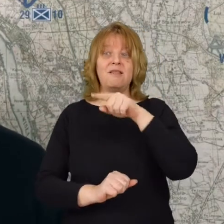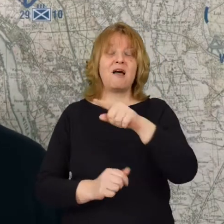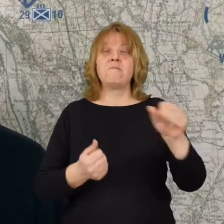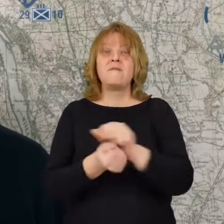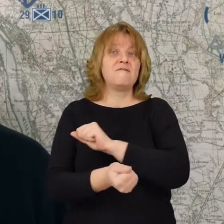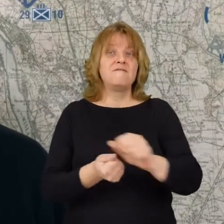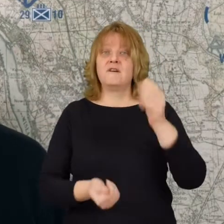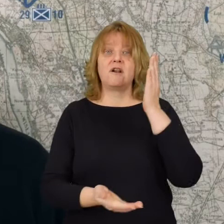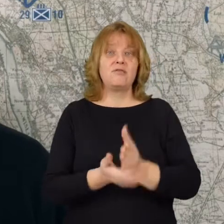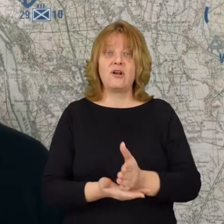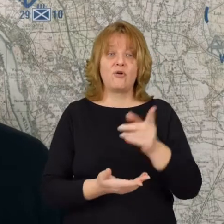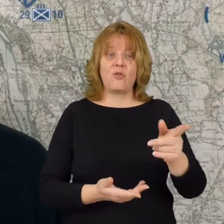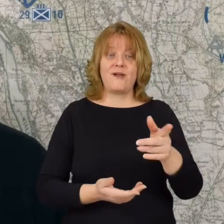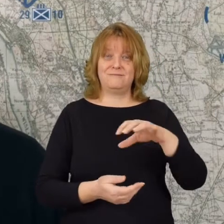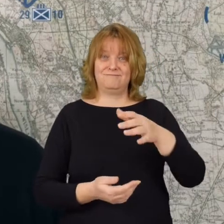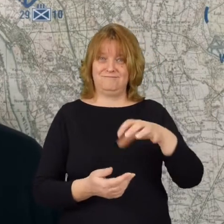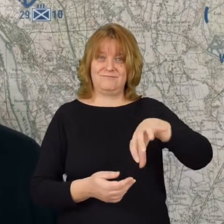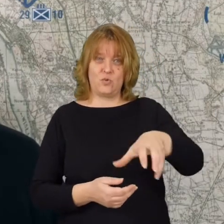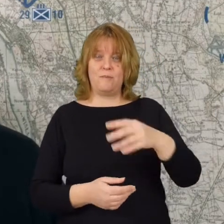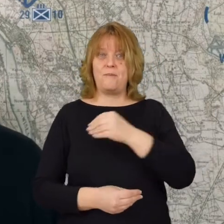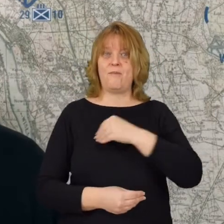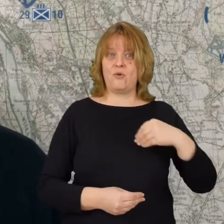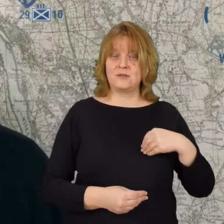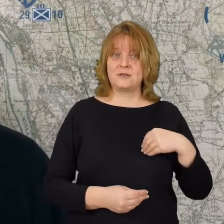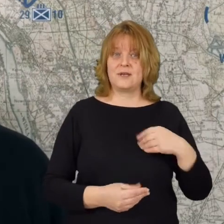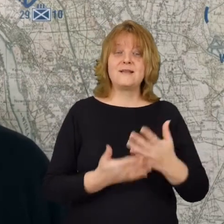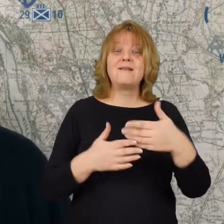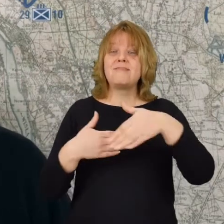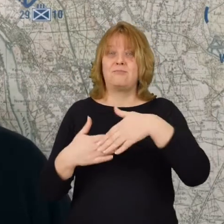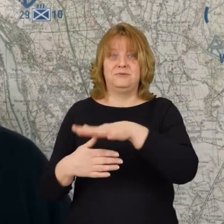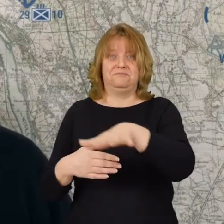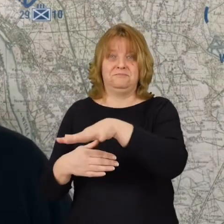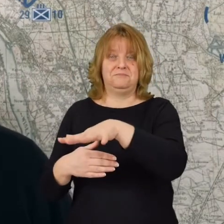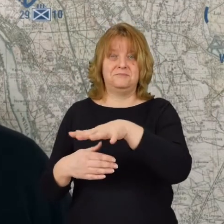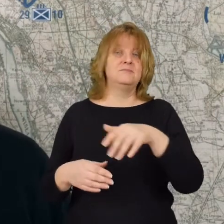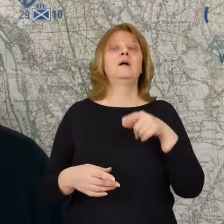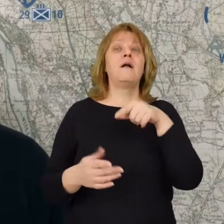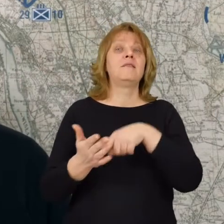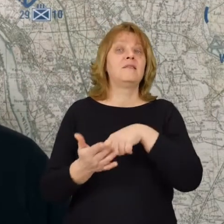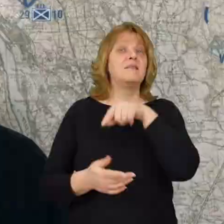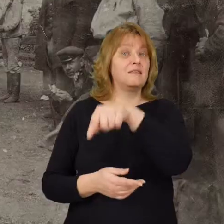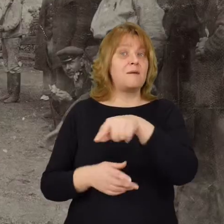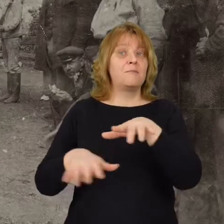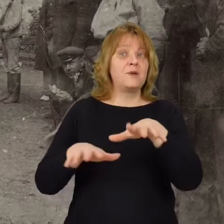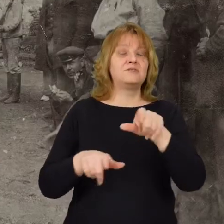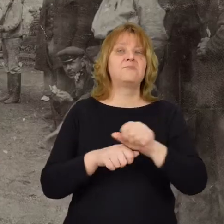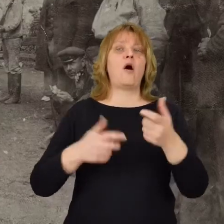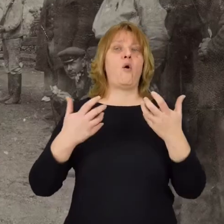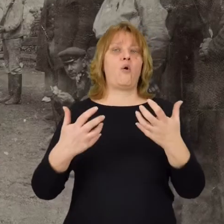ta armia te polskie oddziały, które są najbliżej I tam są właśnie ochotnicy